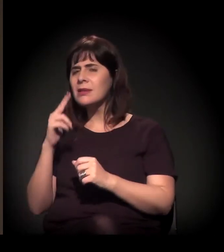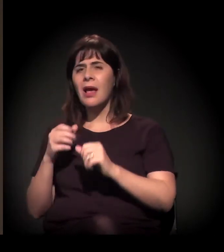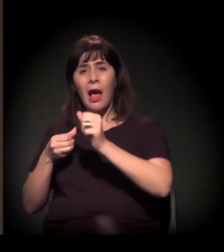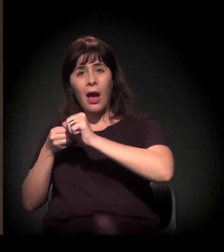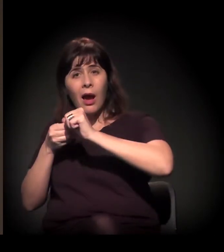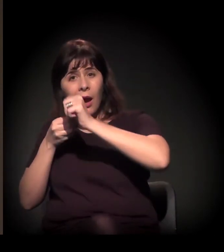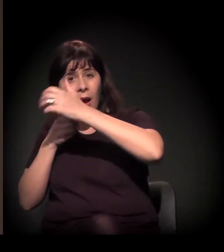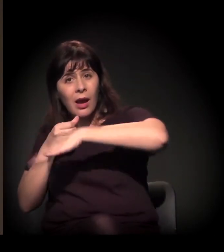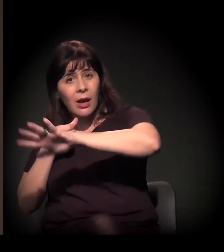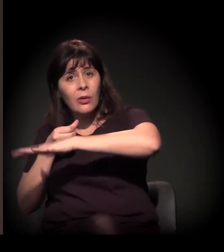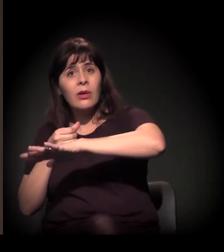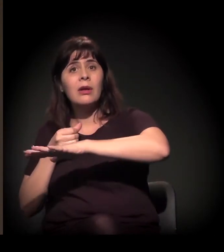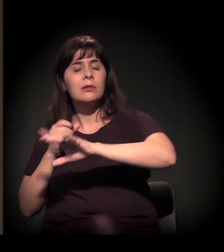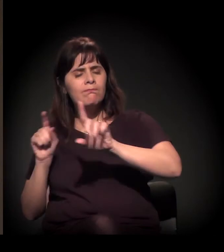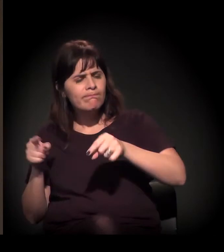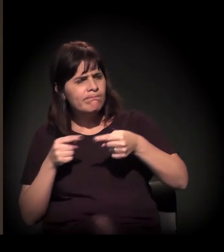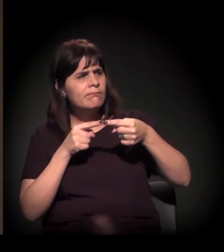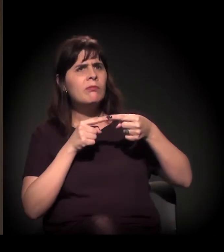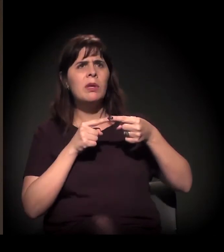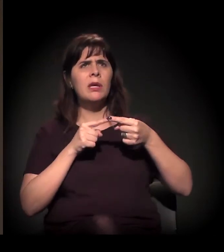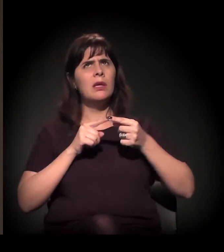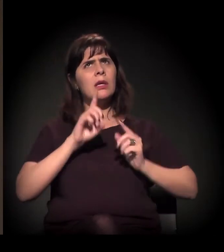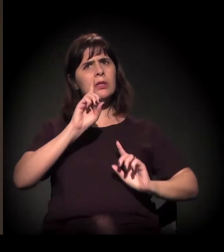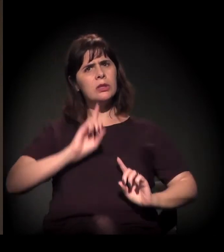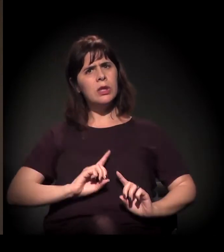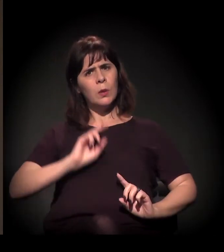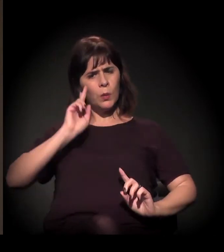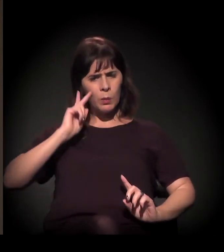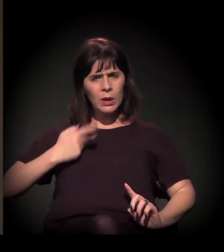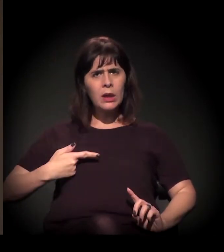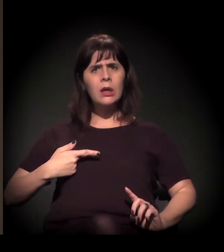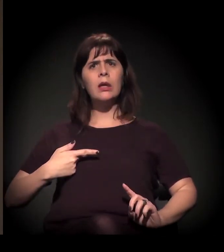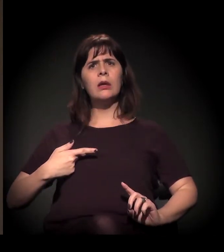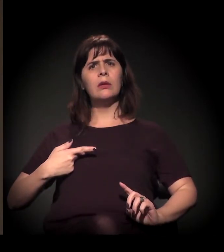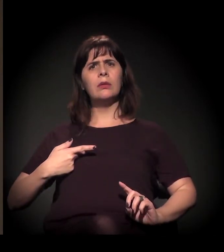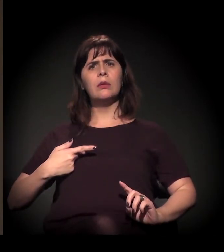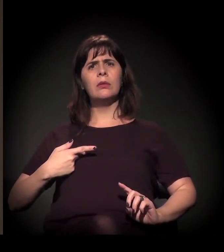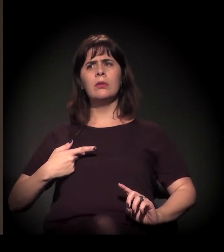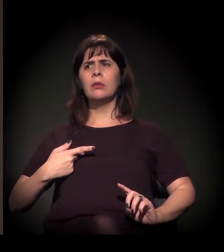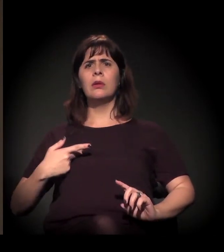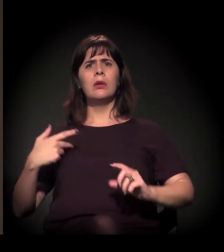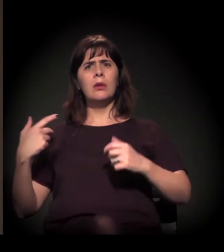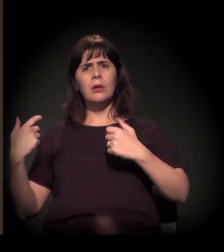a uma questão de direitos humanos e de uma visão de problema de redução de dano